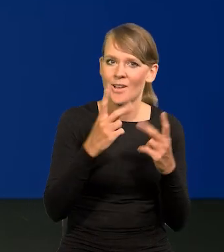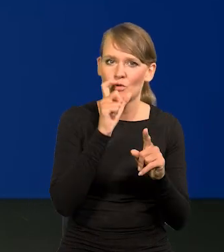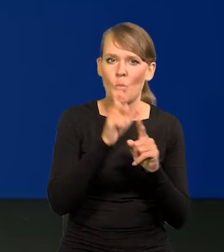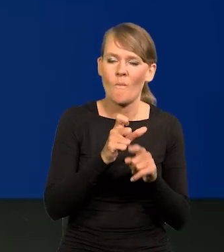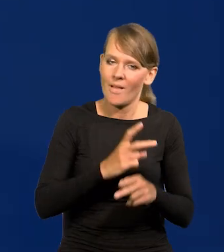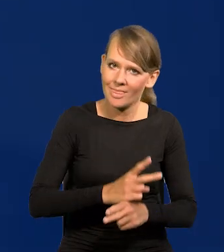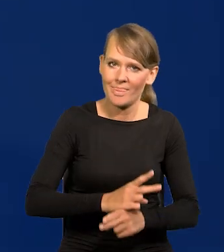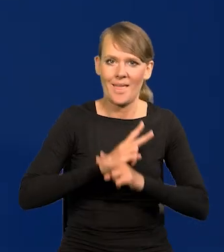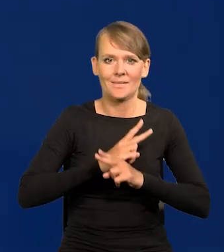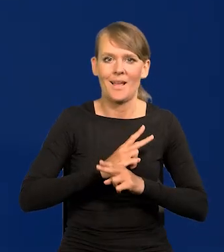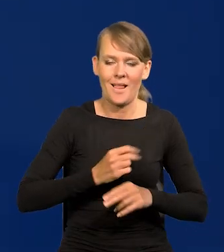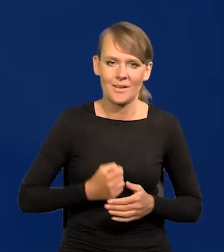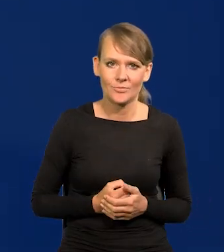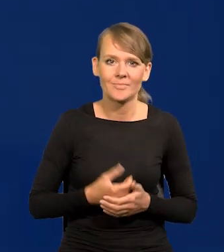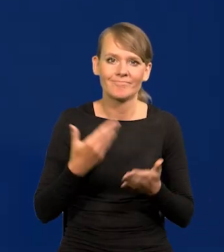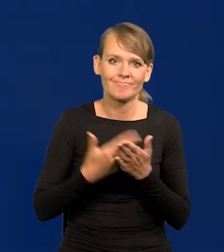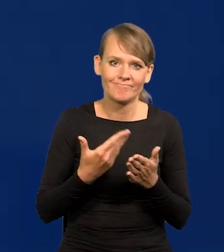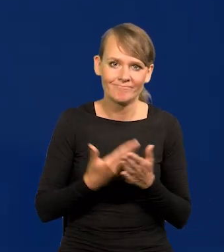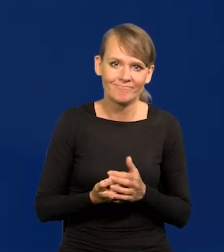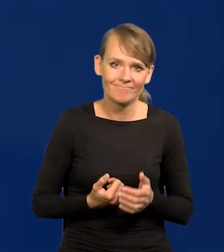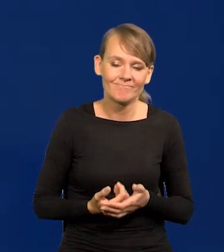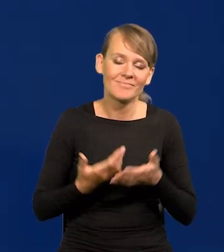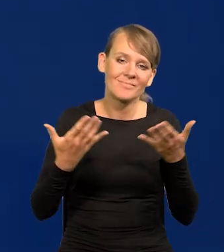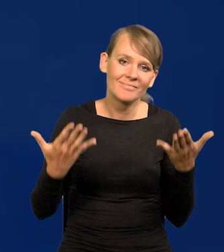bo niestety różne czarne chmury